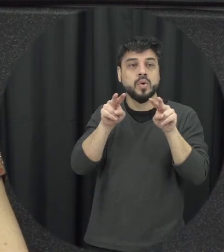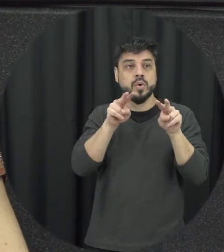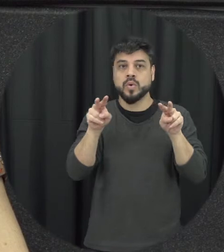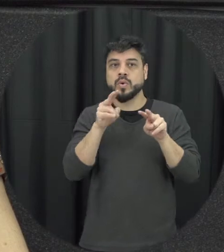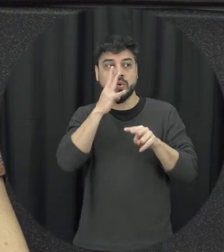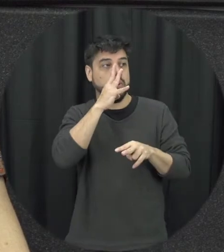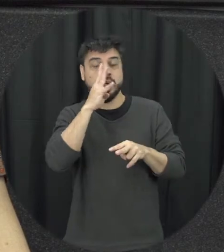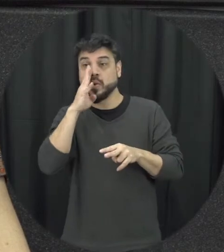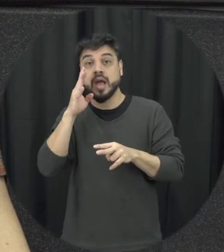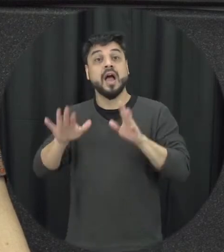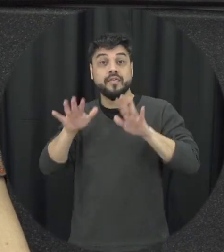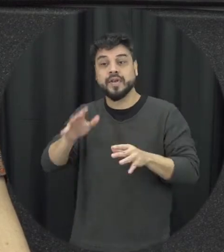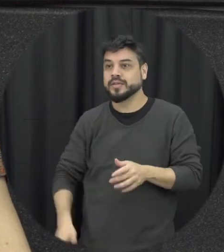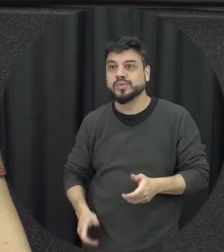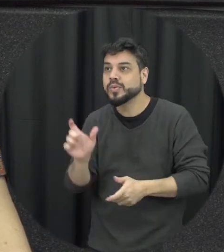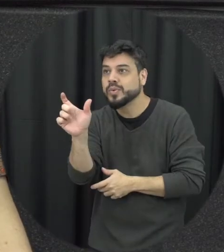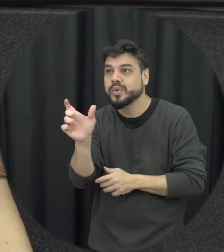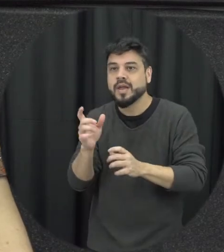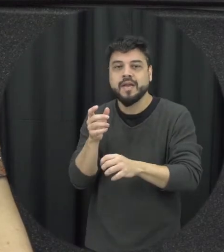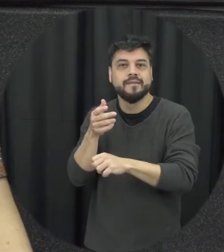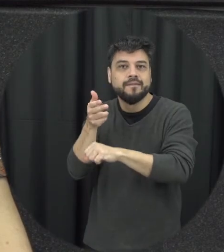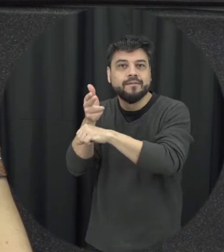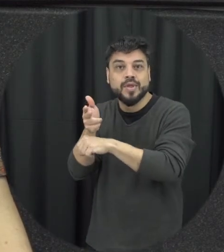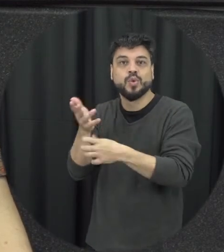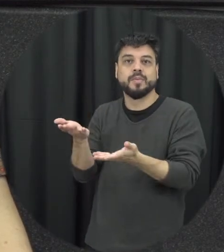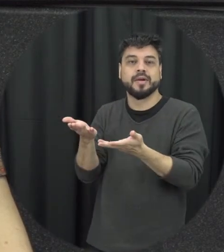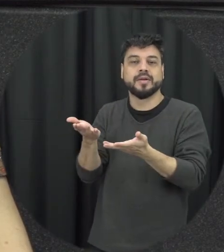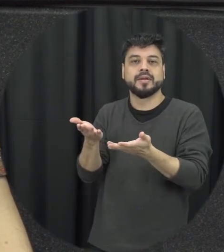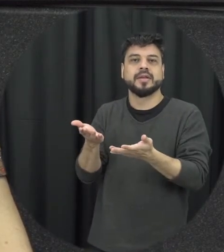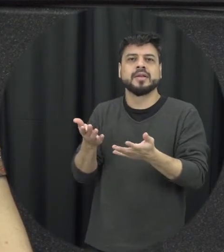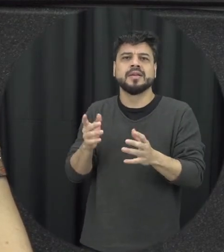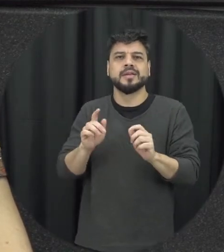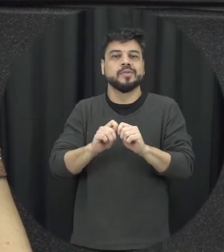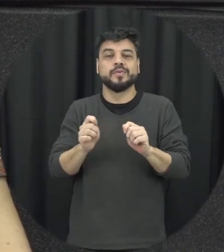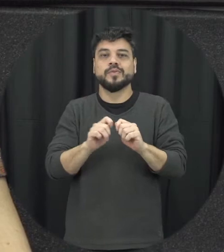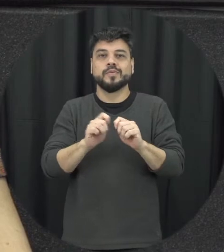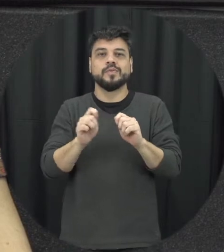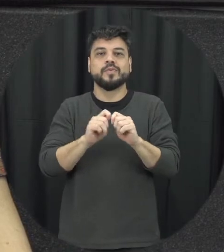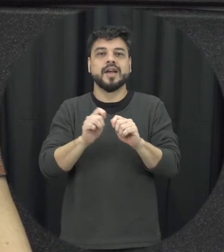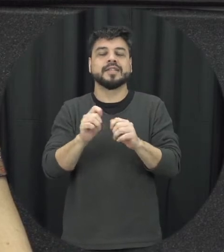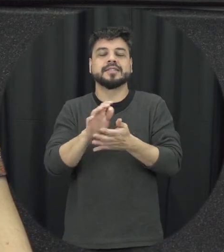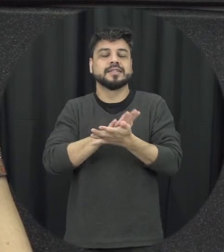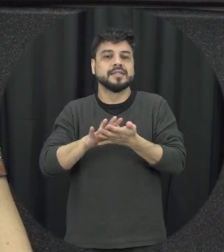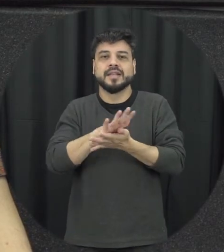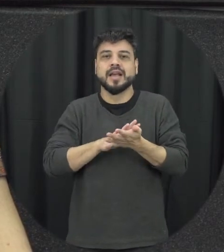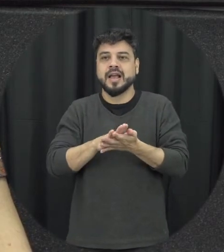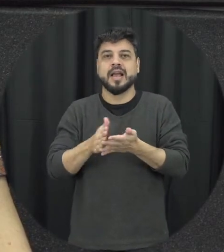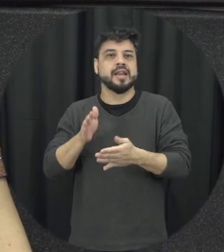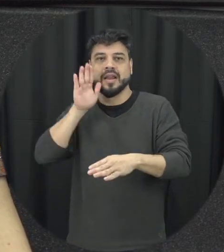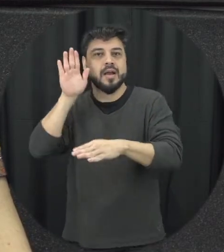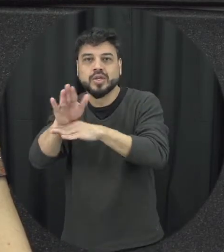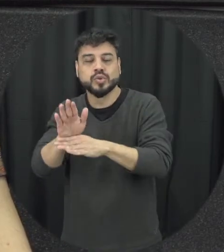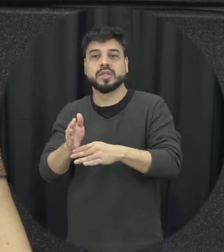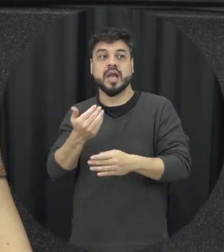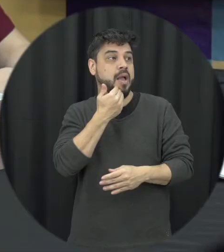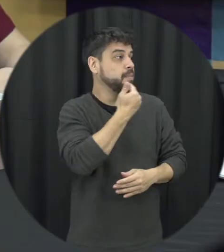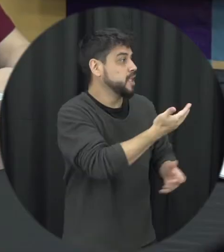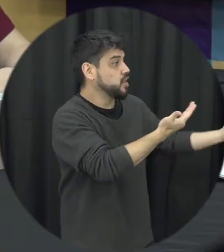tem né a capacidade de pedir ajuda de chamar acionar algum e o sem órgão público e possa tá